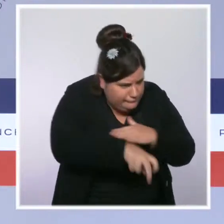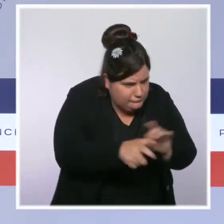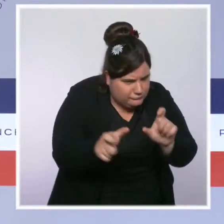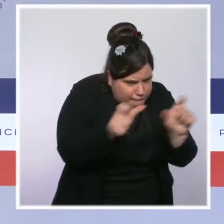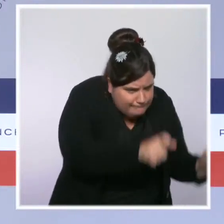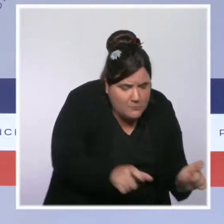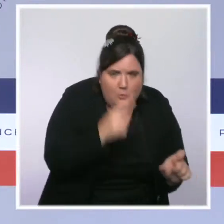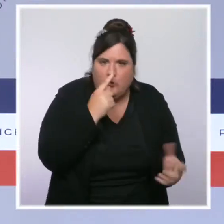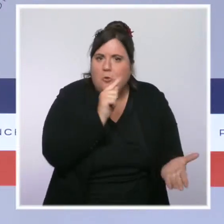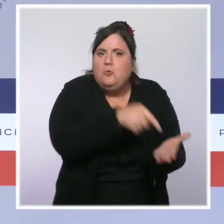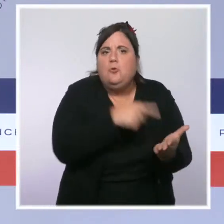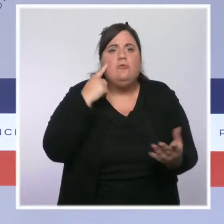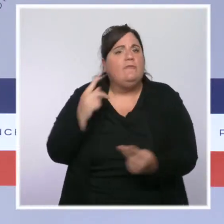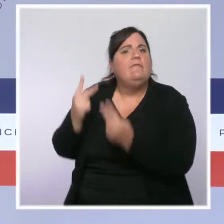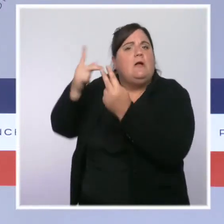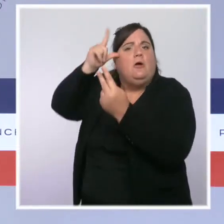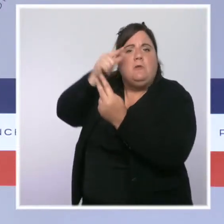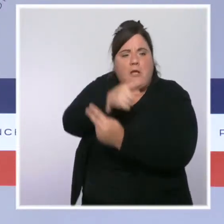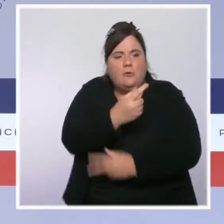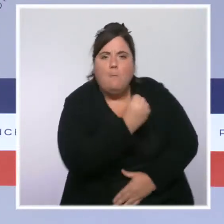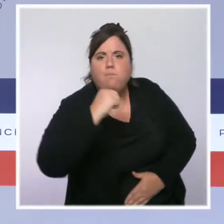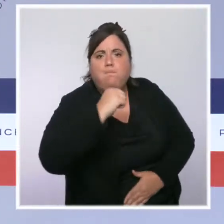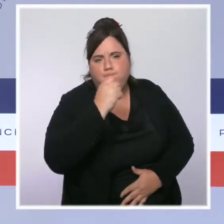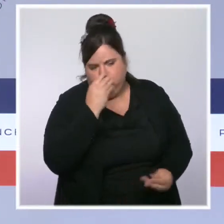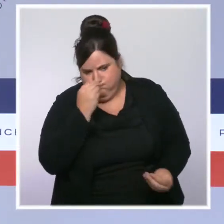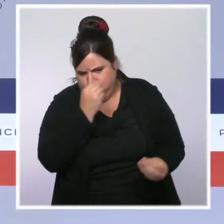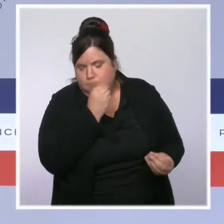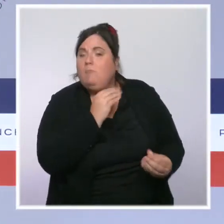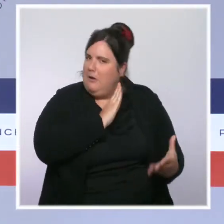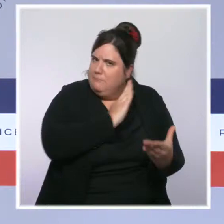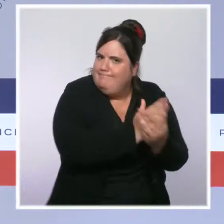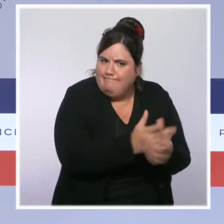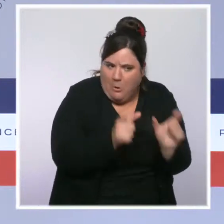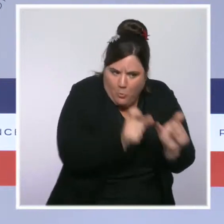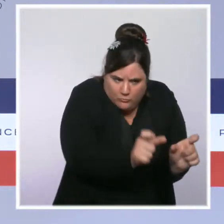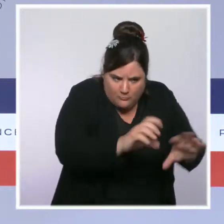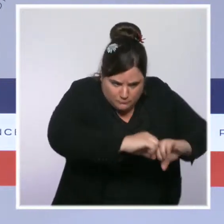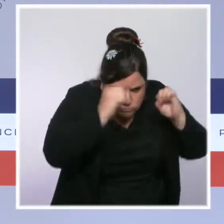aux principes républicains. Grâce à ces contrôles, 662 établissements ont pu être